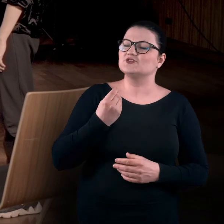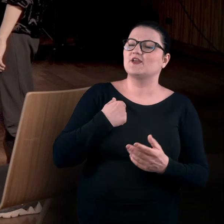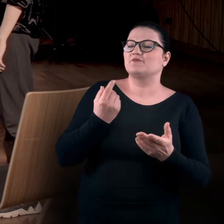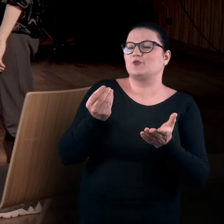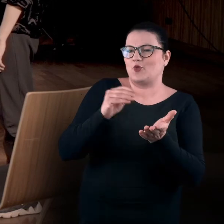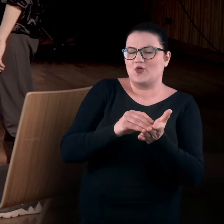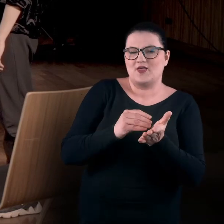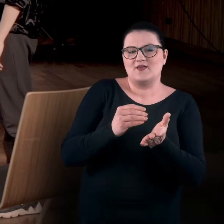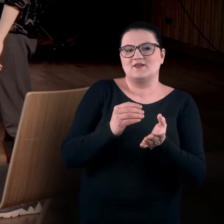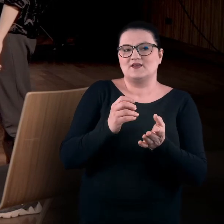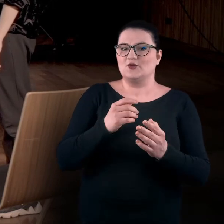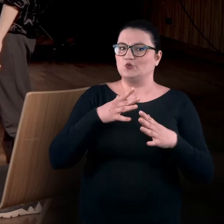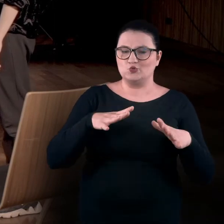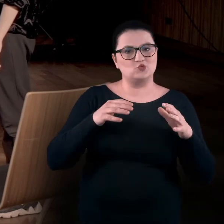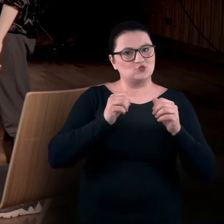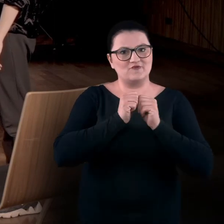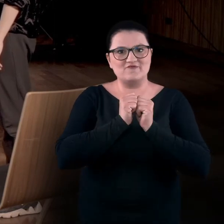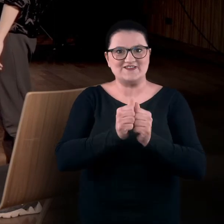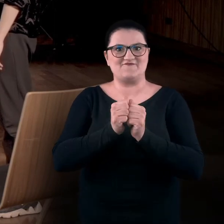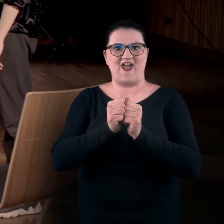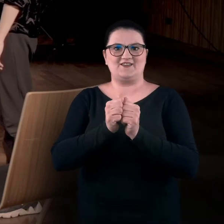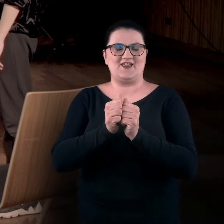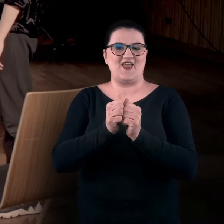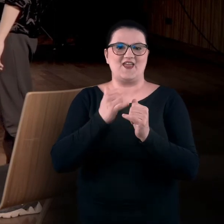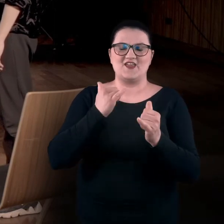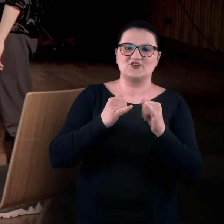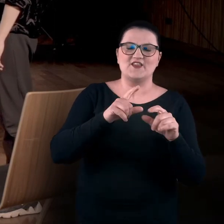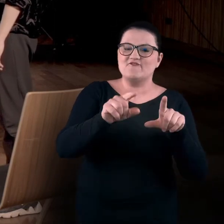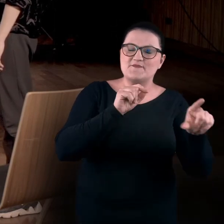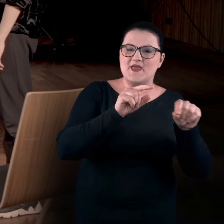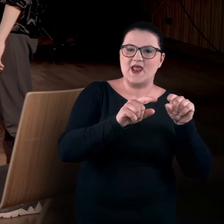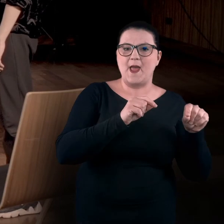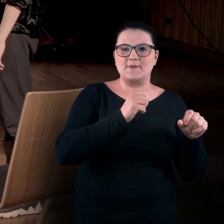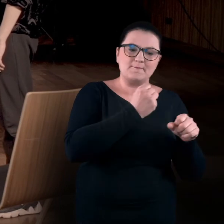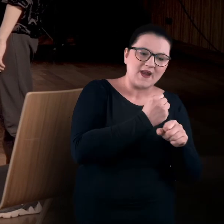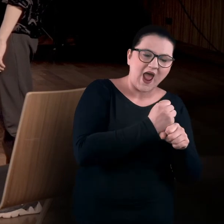że za każdym razem stoi przed nami duże wyzwanie, gdy dobieramy prace do warsztatów.